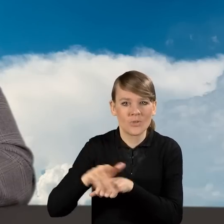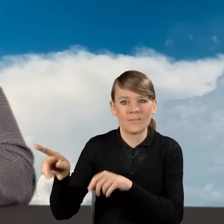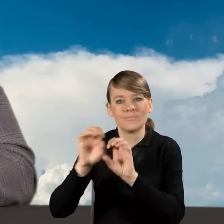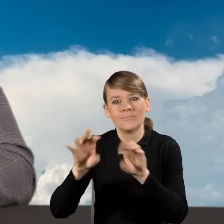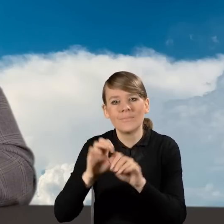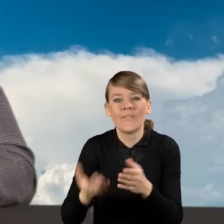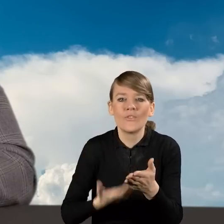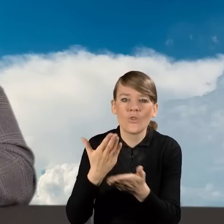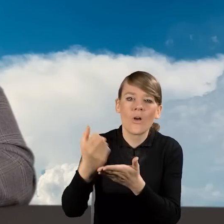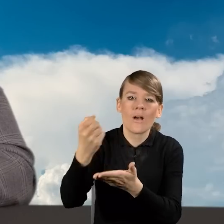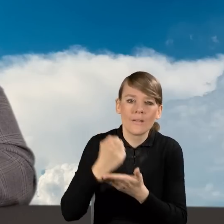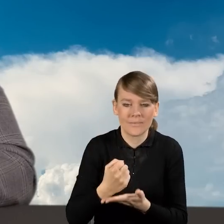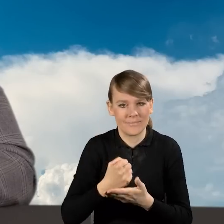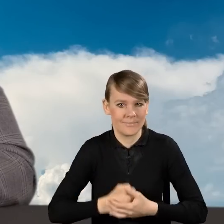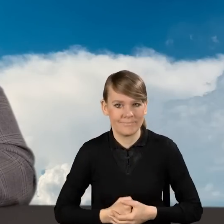wniosek o dofinansowanie. Dziękuję.